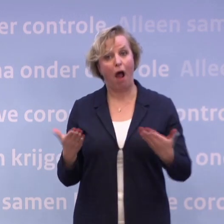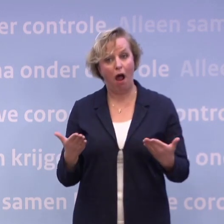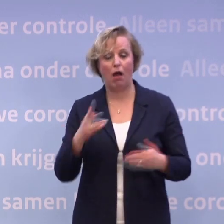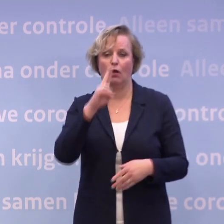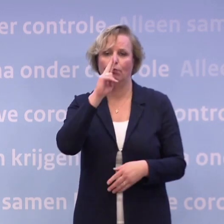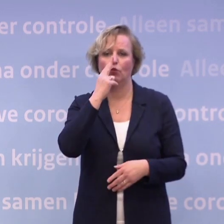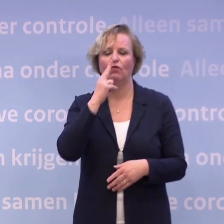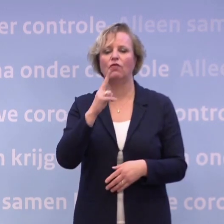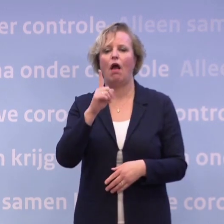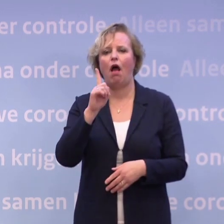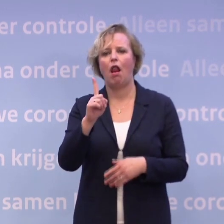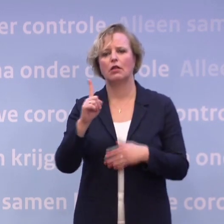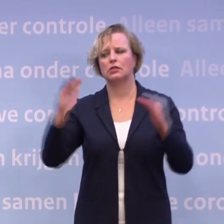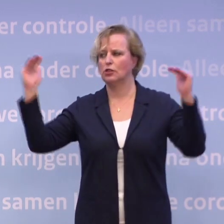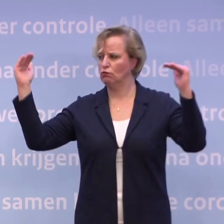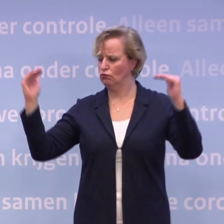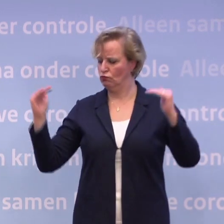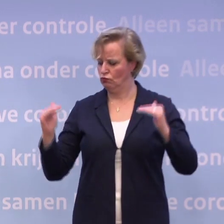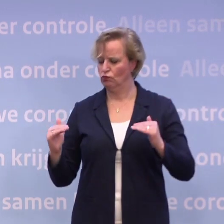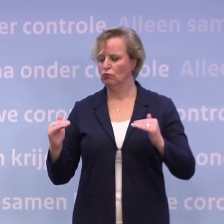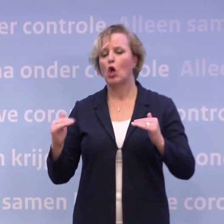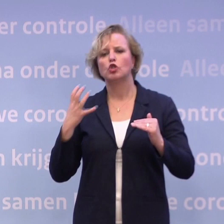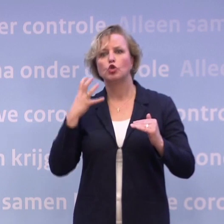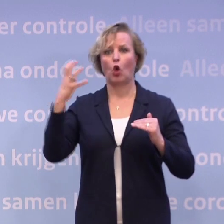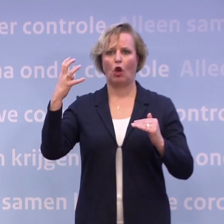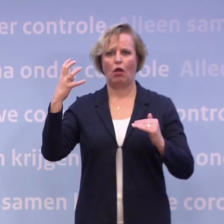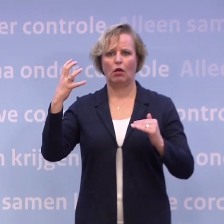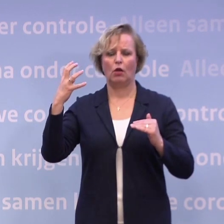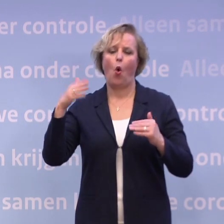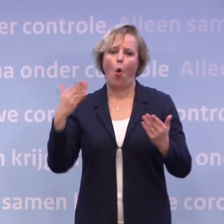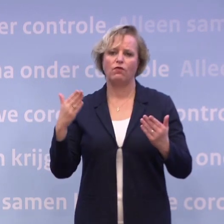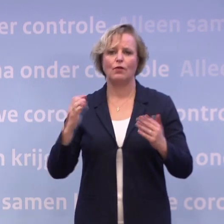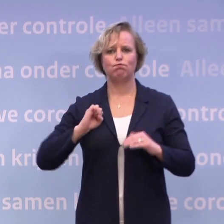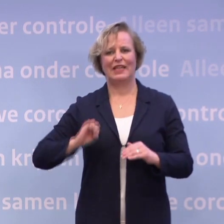...qua proeven als je op het niveau zorgelijk... ...of zelfs op het niveau beheersbaar zit.